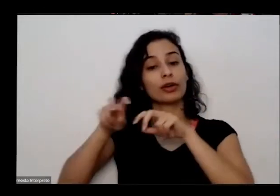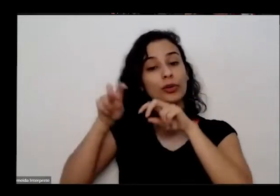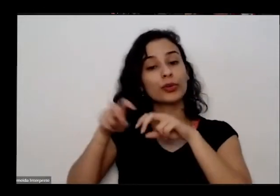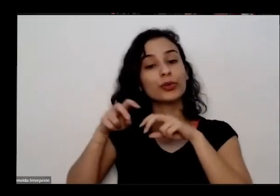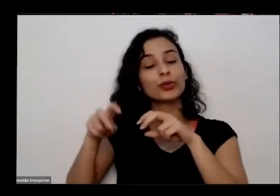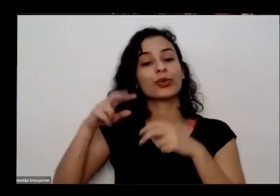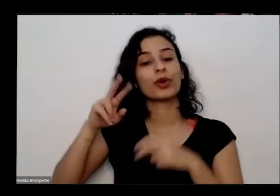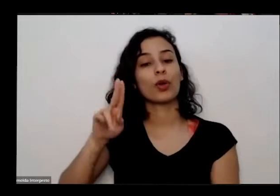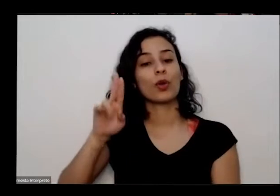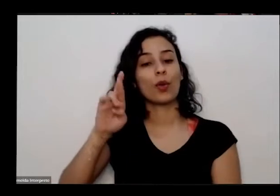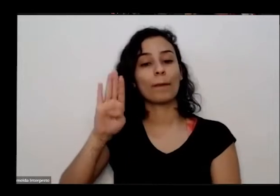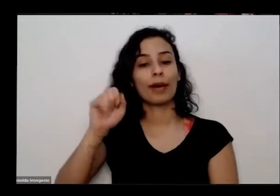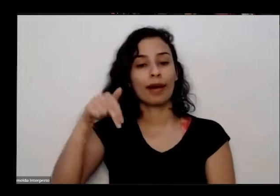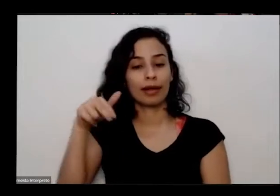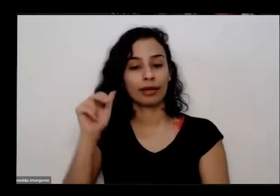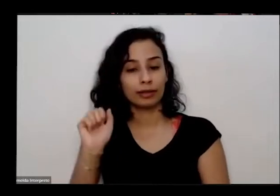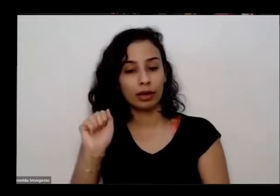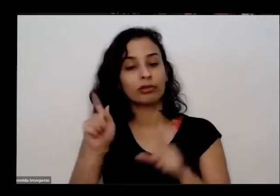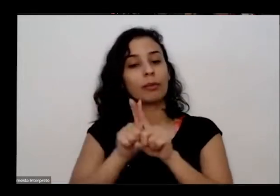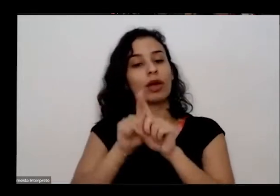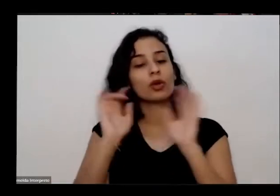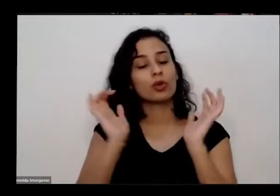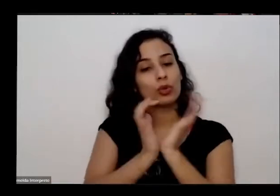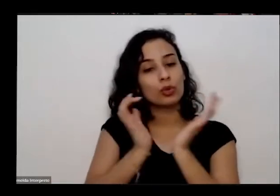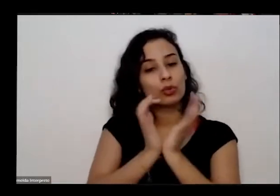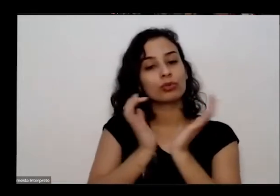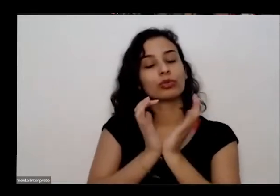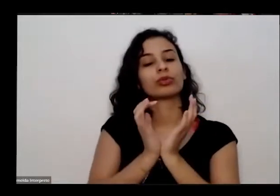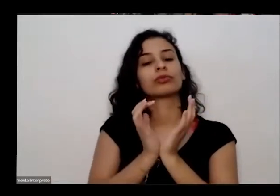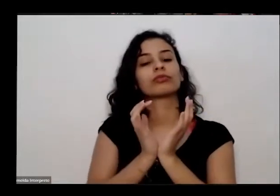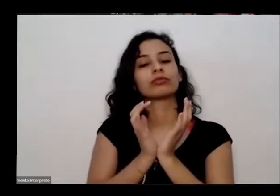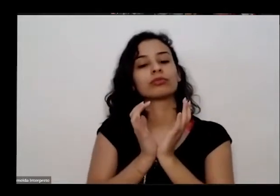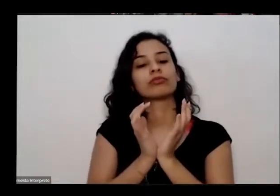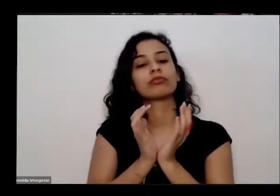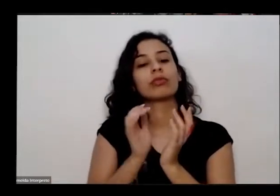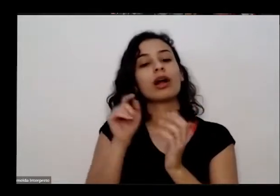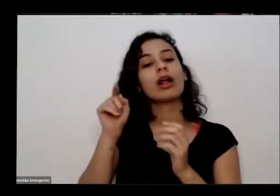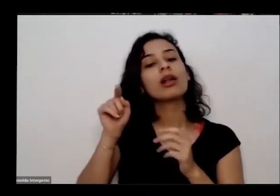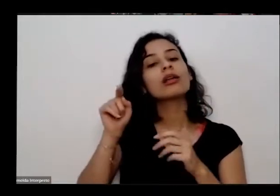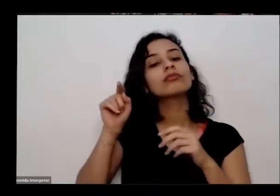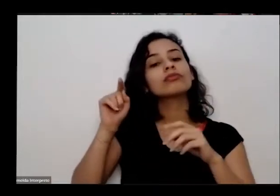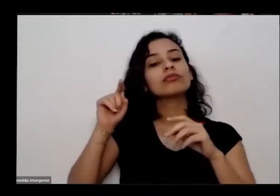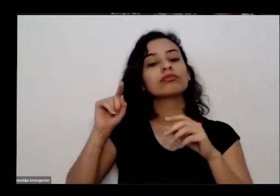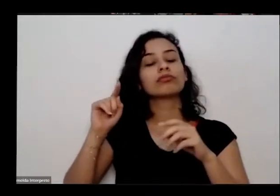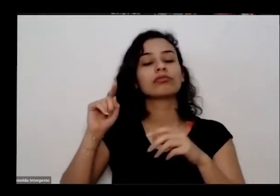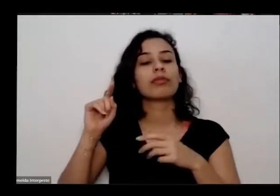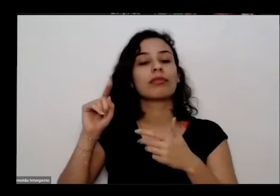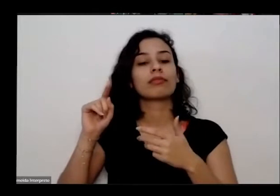agroecologia é especialista em gestão ambiental pela Universidade Estadual de Goiás possui